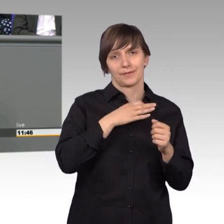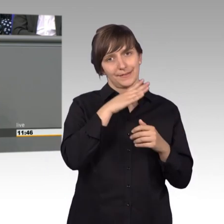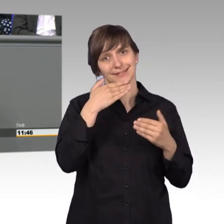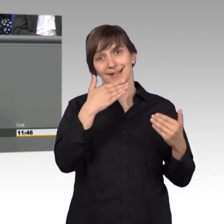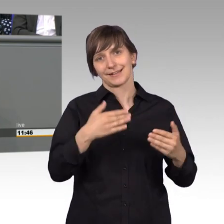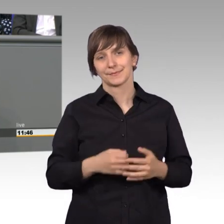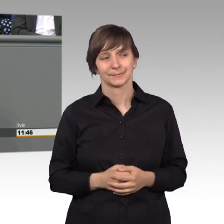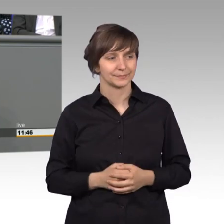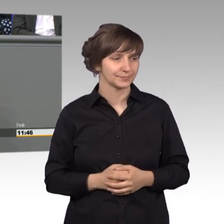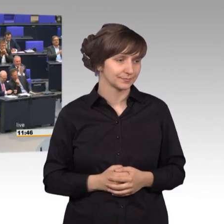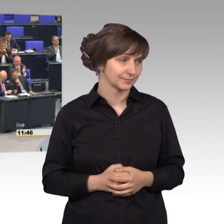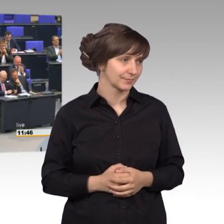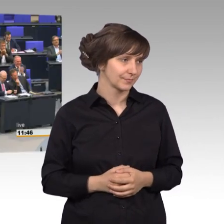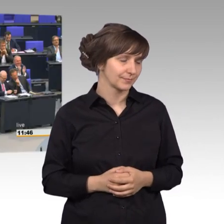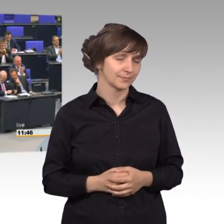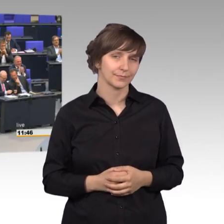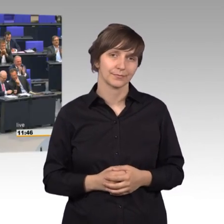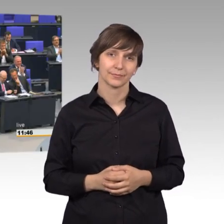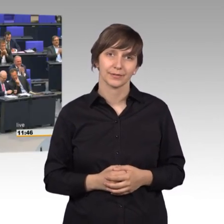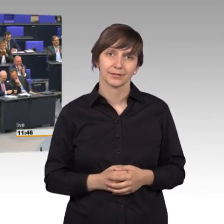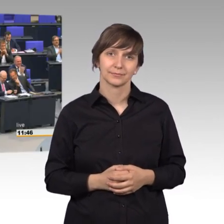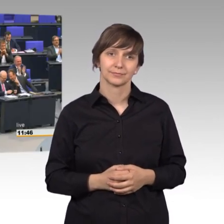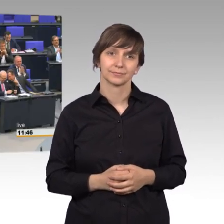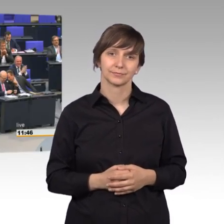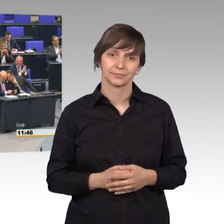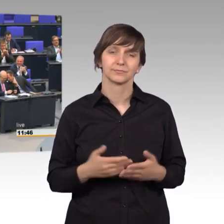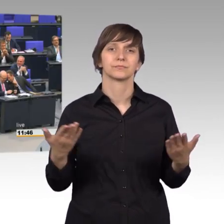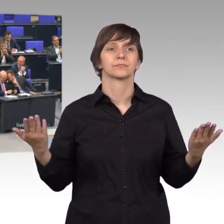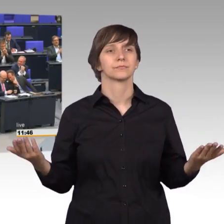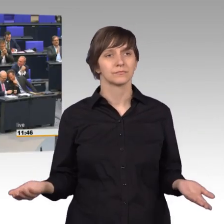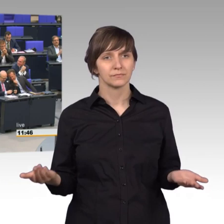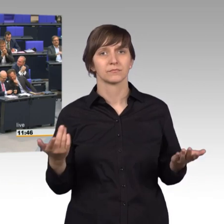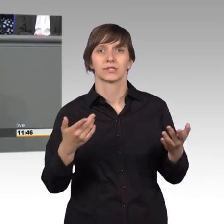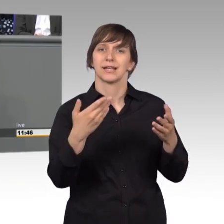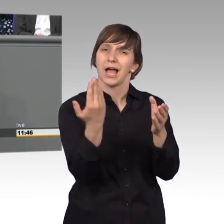[Beifall] Sie bereiten unzählige Akten vor und wenn man weiß, wie mein